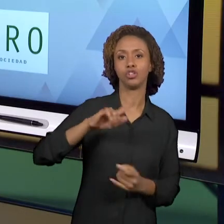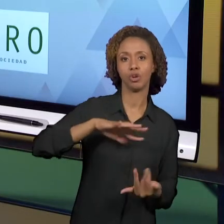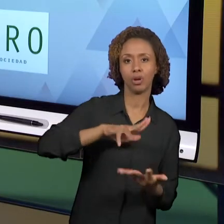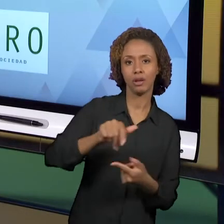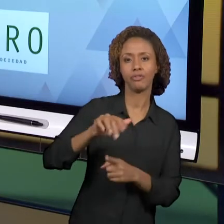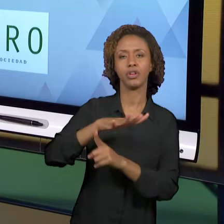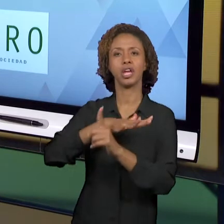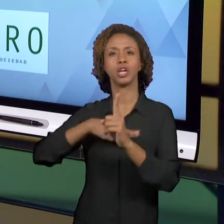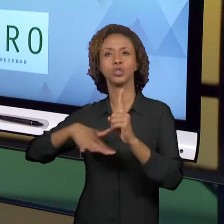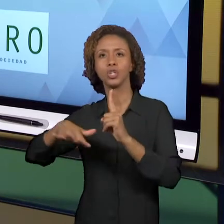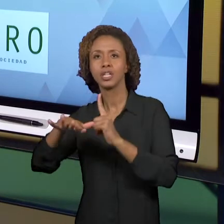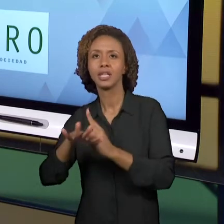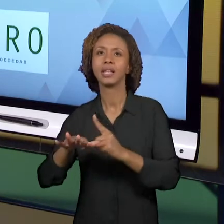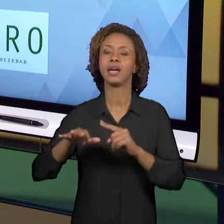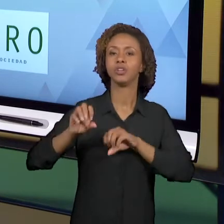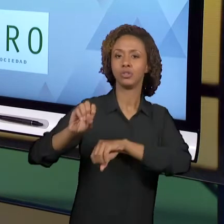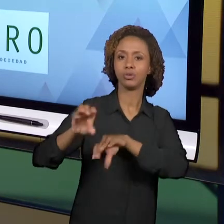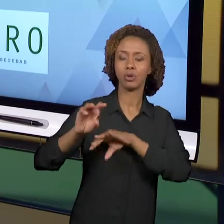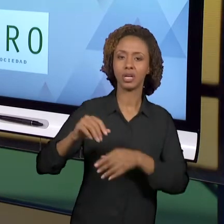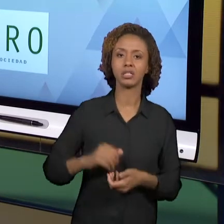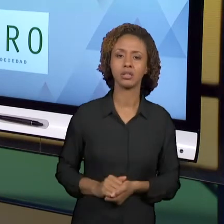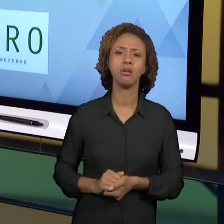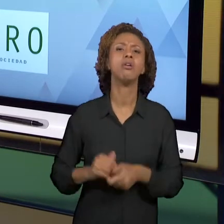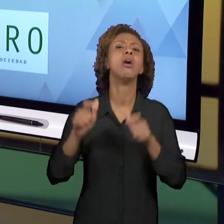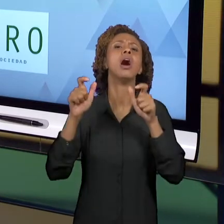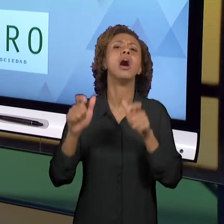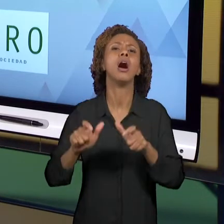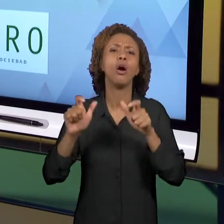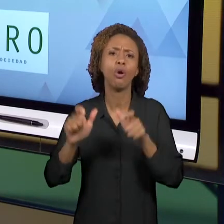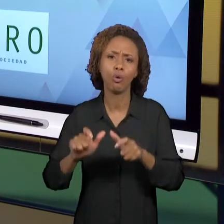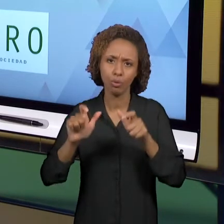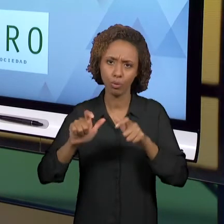AMÉRICA, ENVOLVE PROFESSORES, PESQUISADORES,